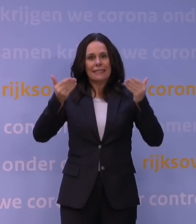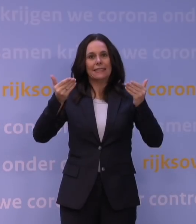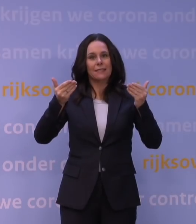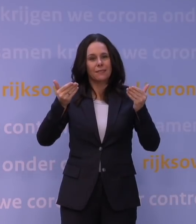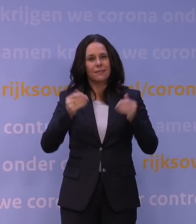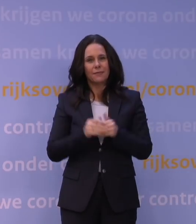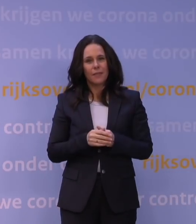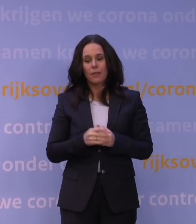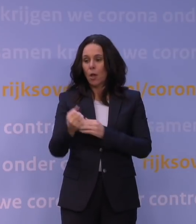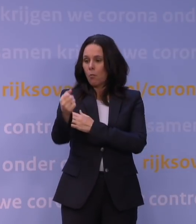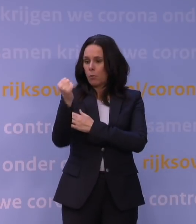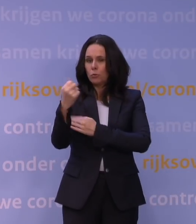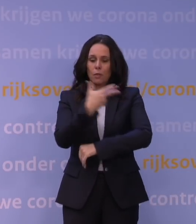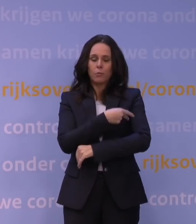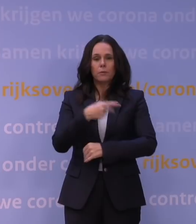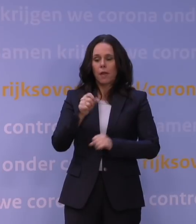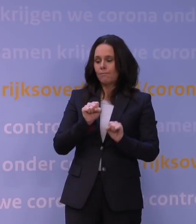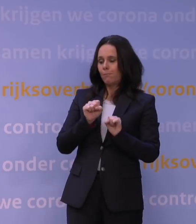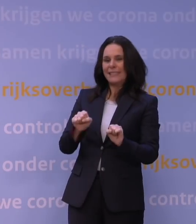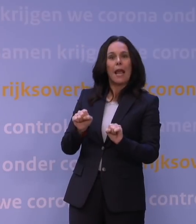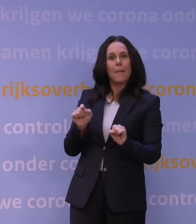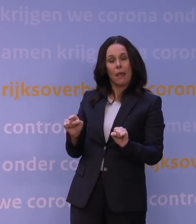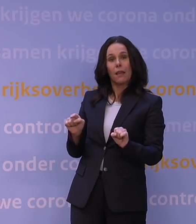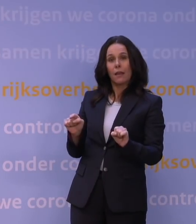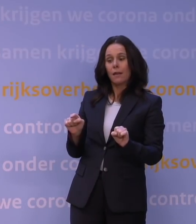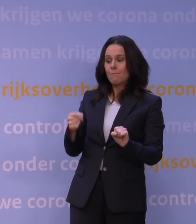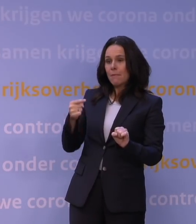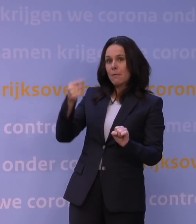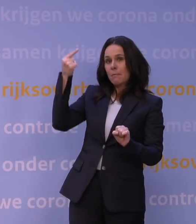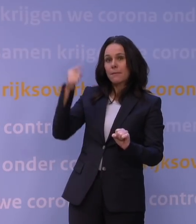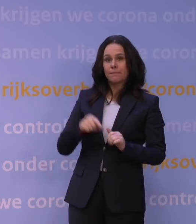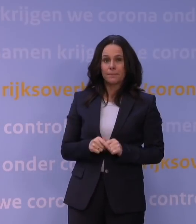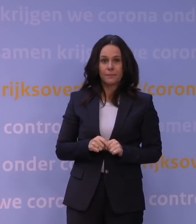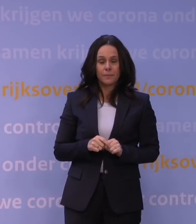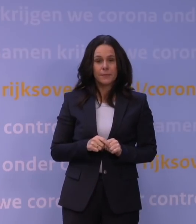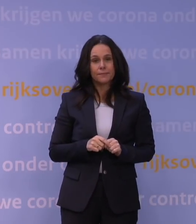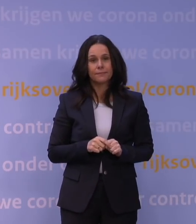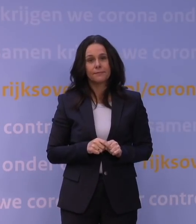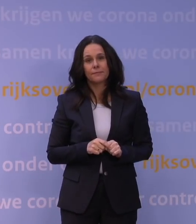de bescherming tegen de omikronvariant weer belangrijk toeneemt.